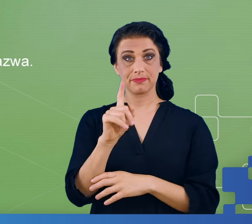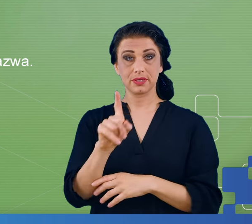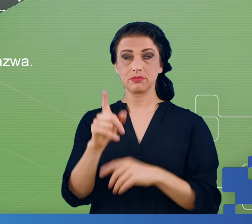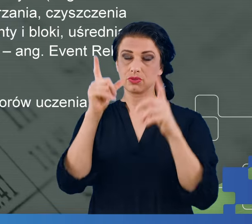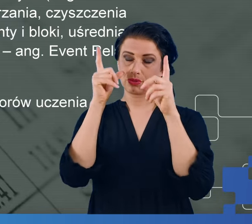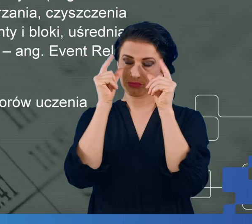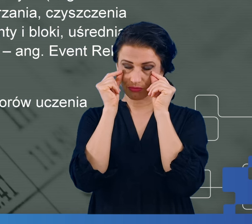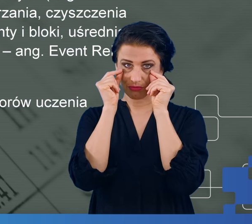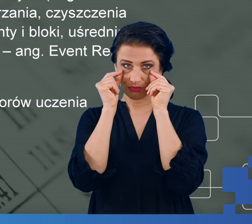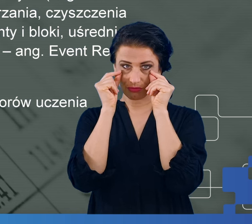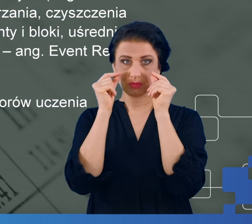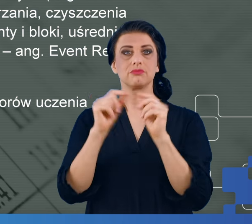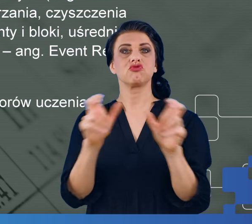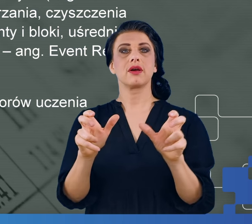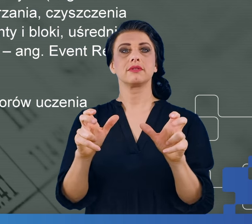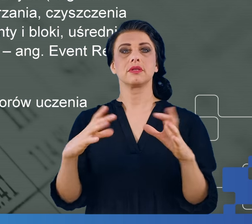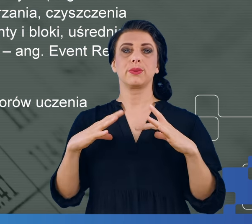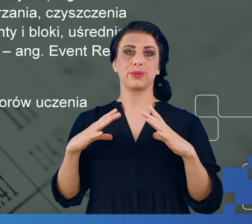Taki eksperyment trwał około 45 minut.